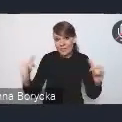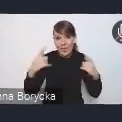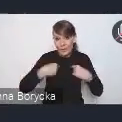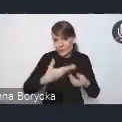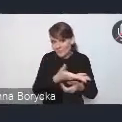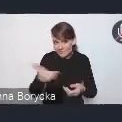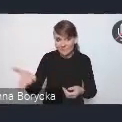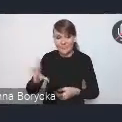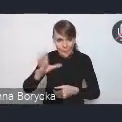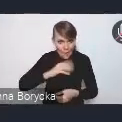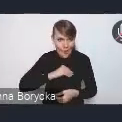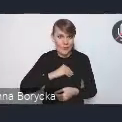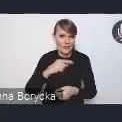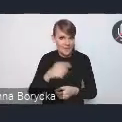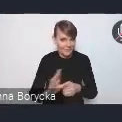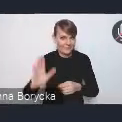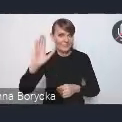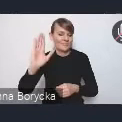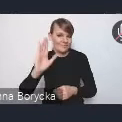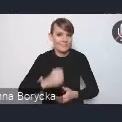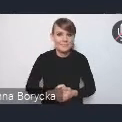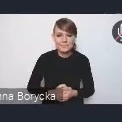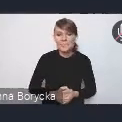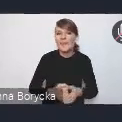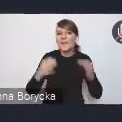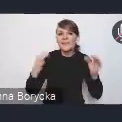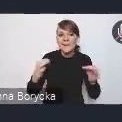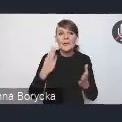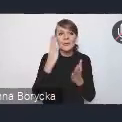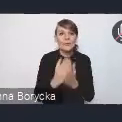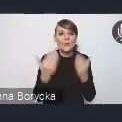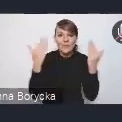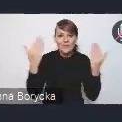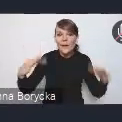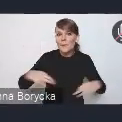Teraz już możemy przejść chyba, przywitać panią dyrektor Wiktorię Saganowską